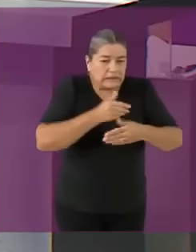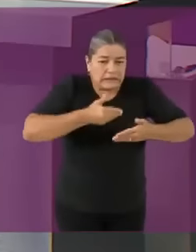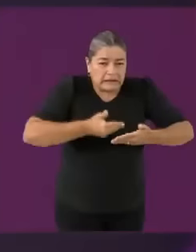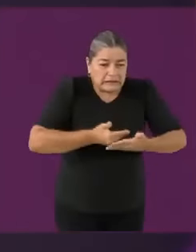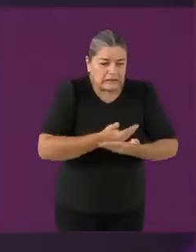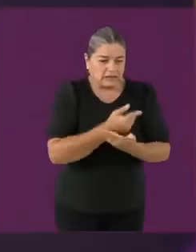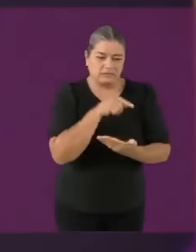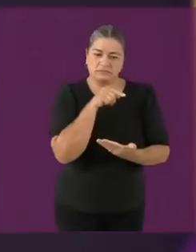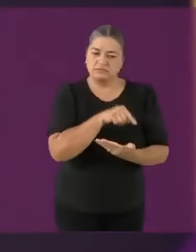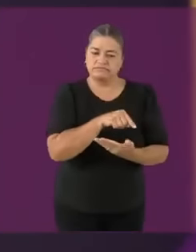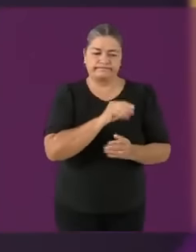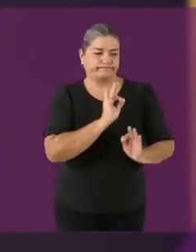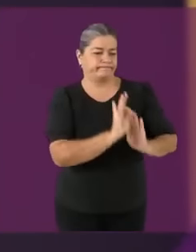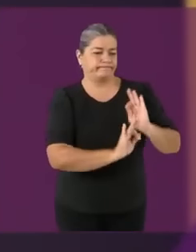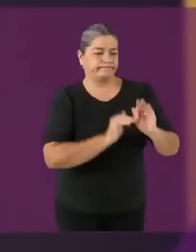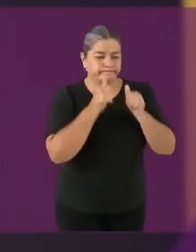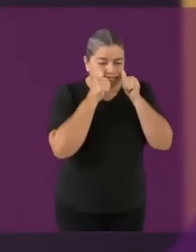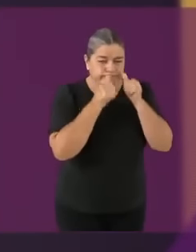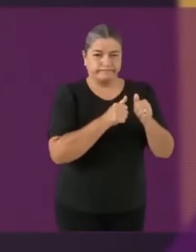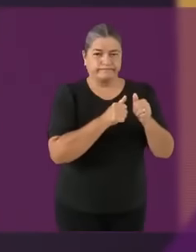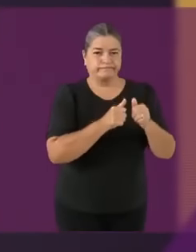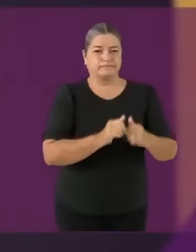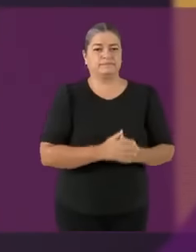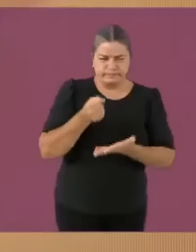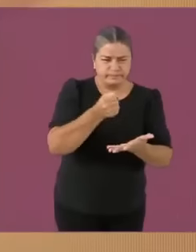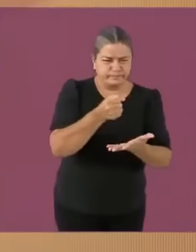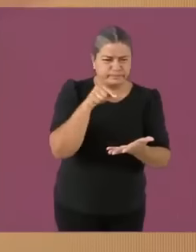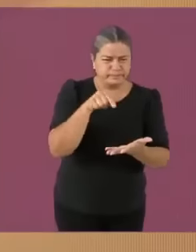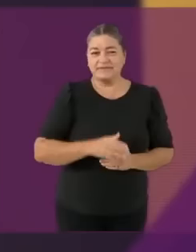Candidata Xóchitl Gálvez... ¡Nunca!